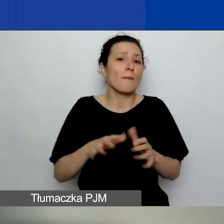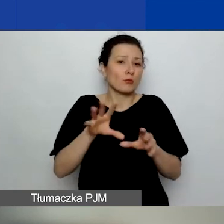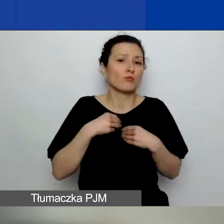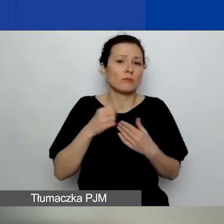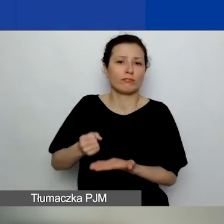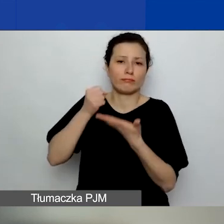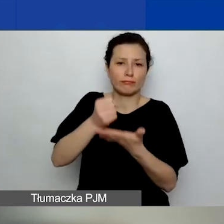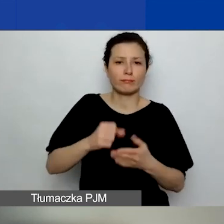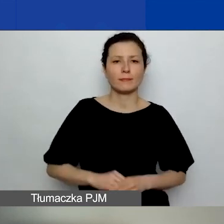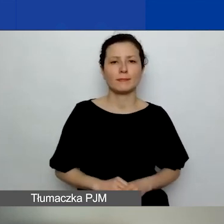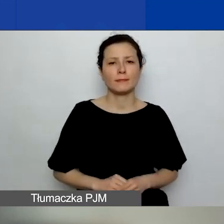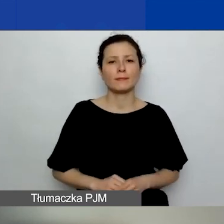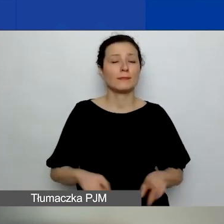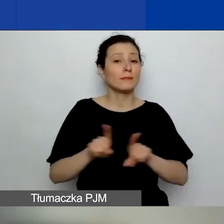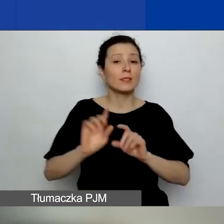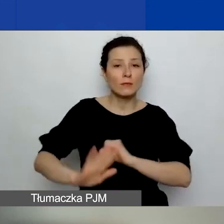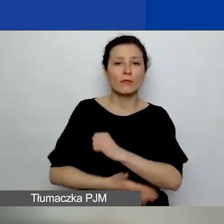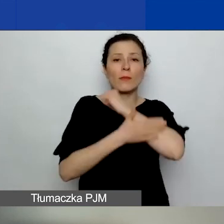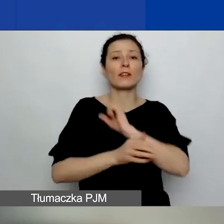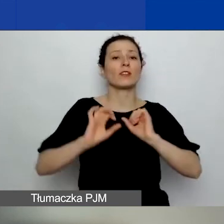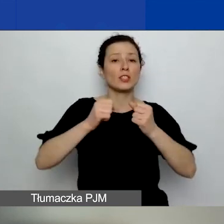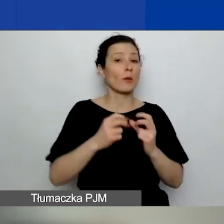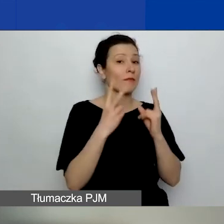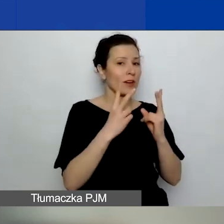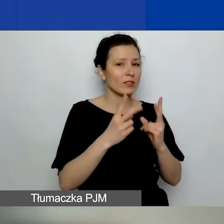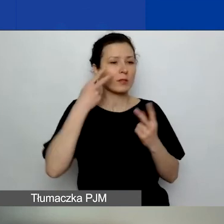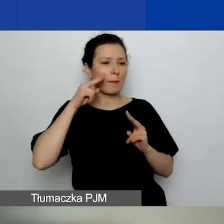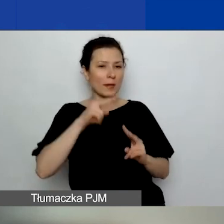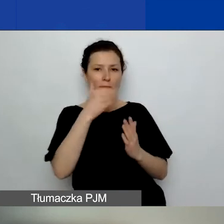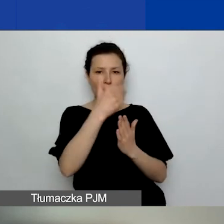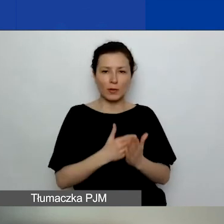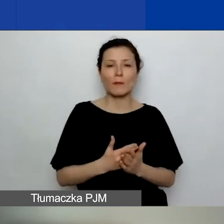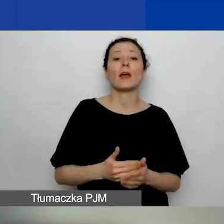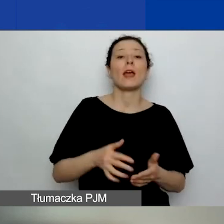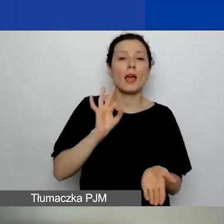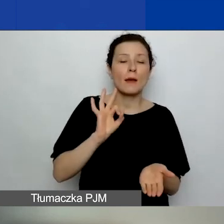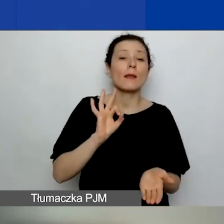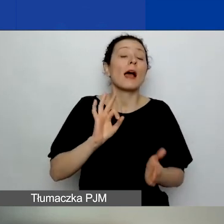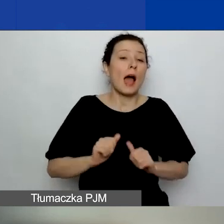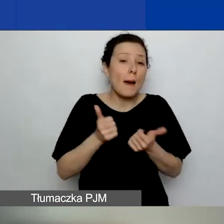oraz wsparcia działań kluczowych z punktu widzenia programu poprzez zagwarantowanie w procesie oceny wniosków